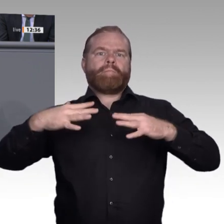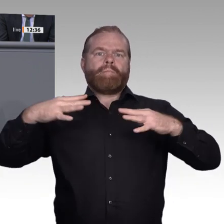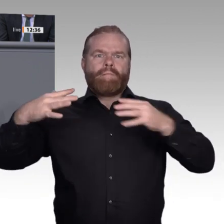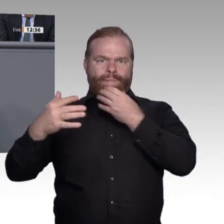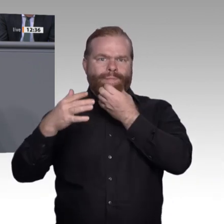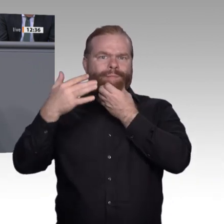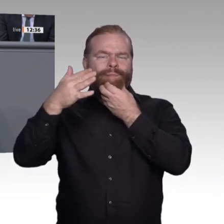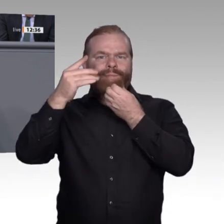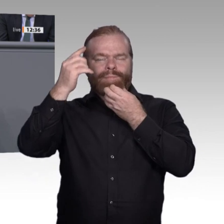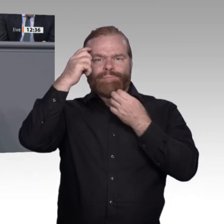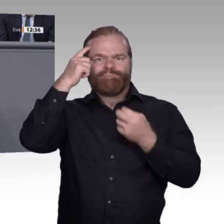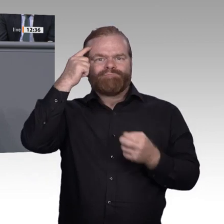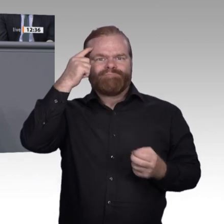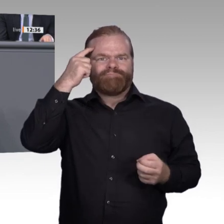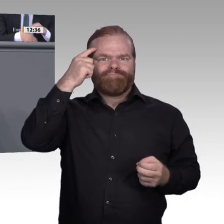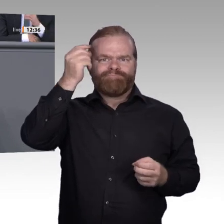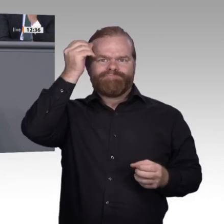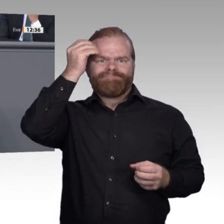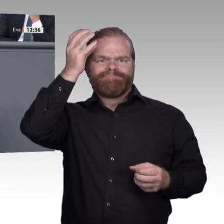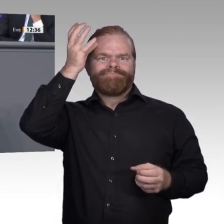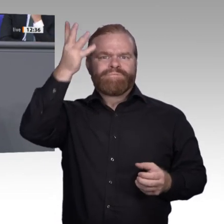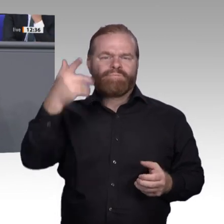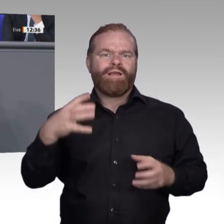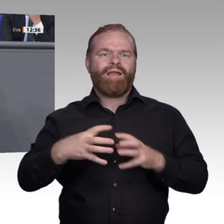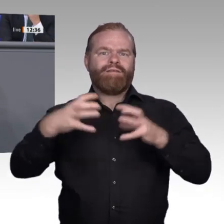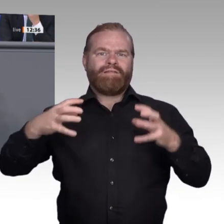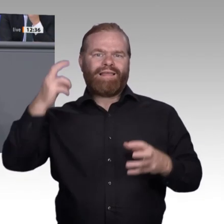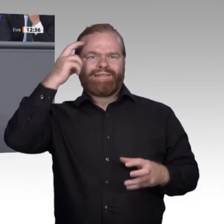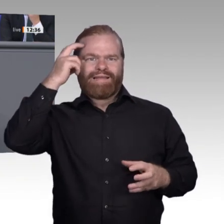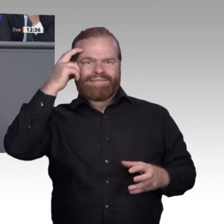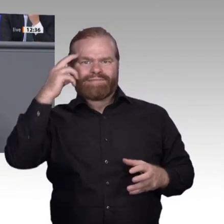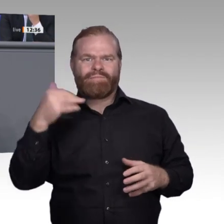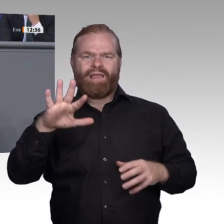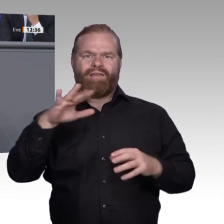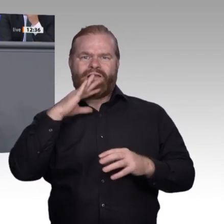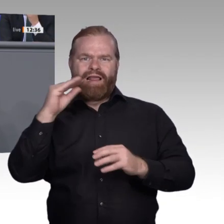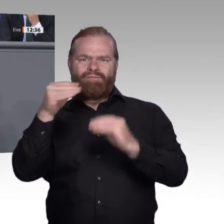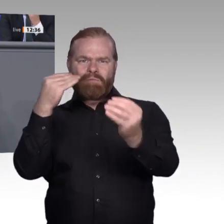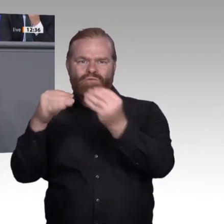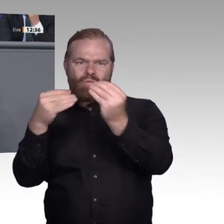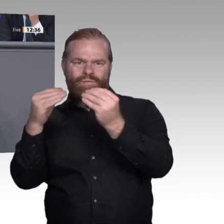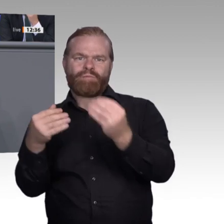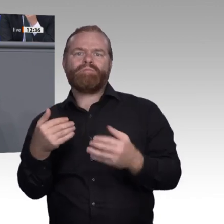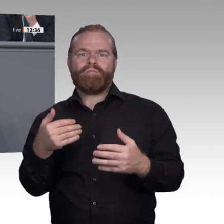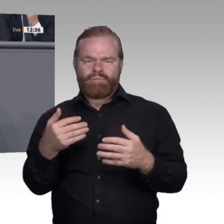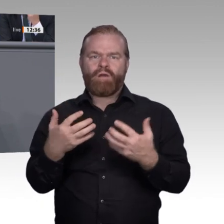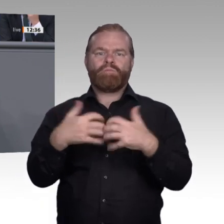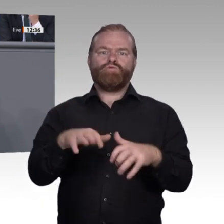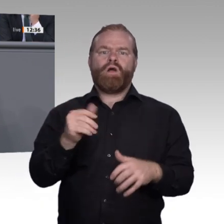hin zu einer Informationsökonomie. Wir haben festgestellt, dass es in der Ausbildung gut funktioniert, dass wir aber darauf achten müssen, dass die Zusammenarbeit der Partner